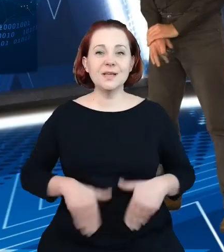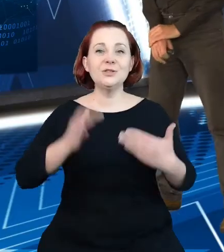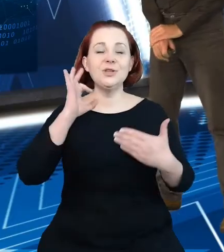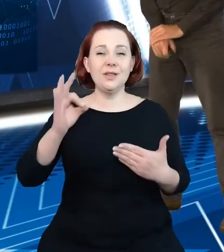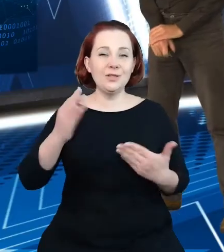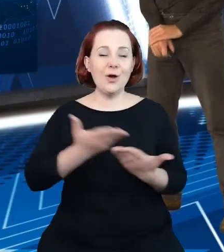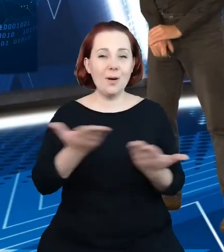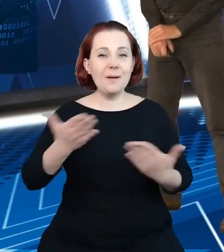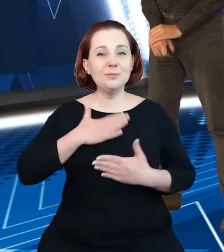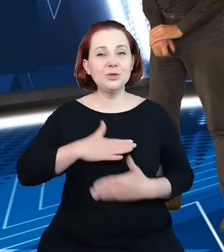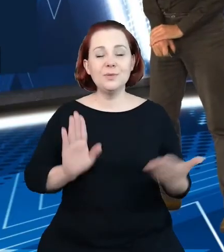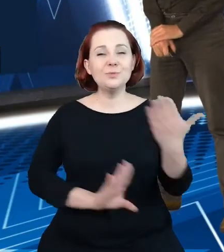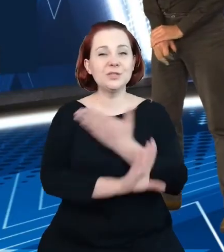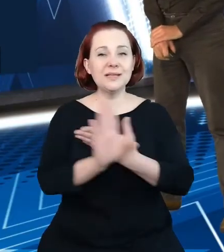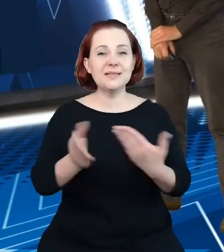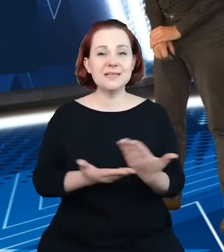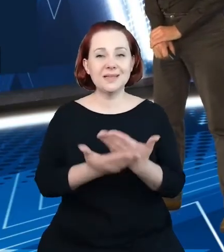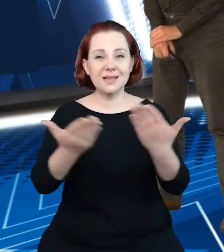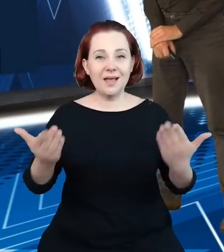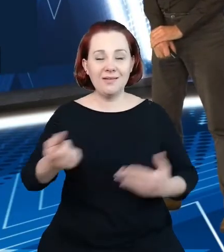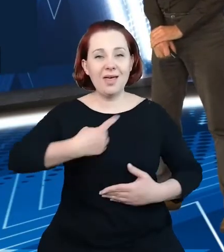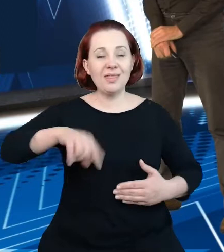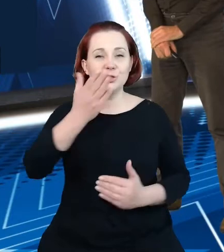Państwu nasze podejście do modernizacji rejestrów w turystyce.